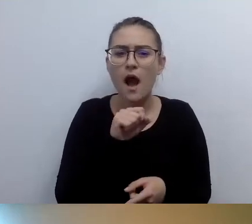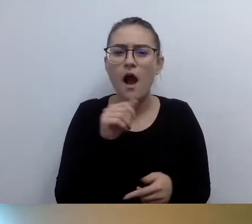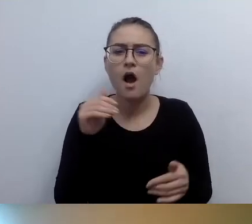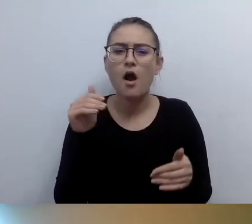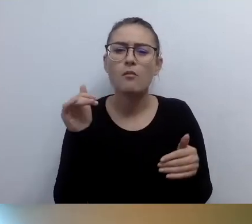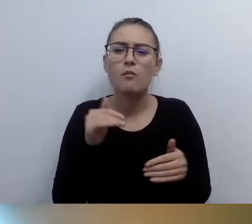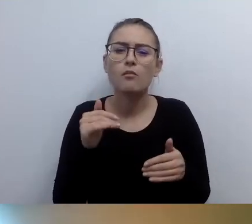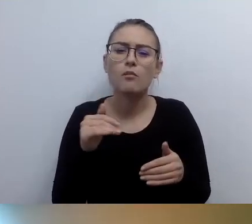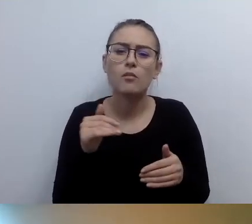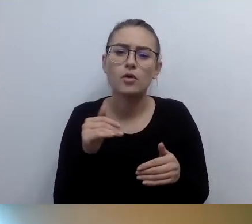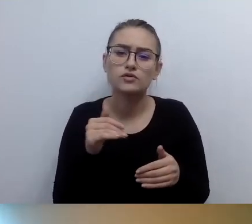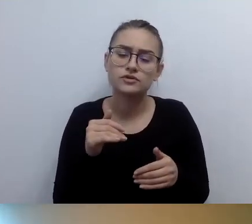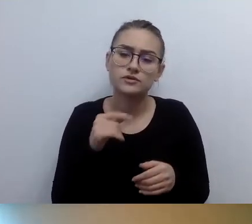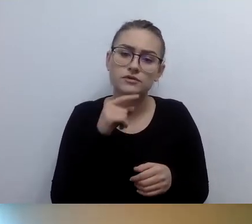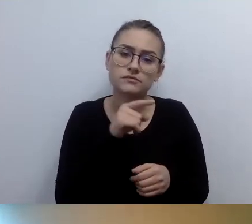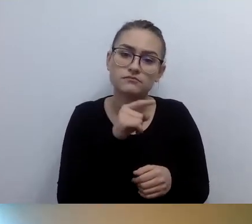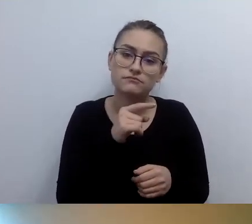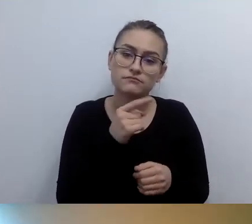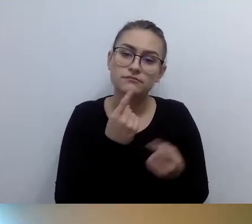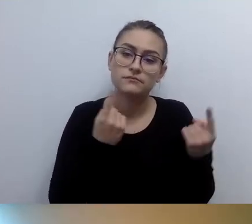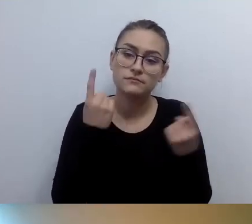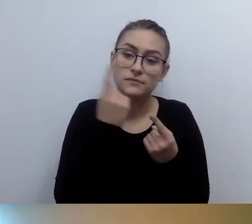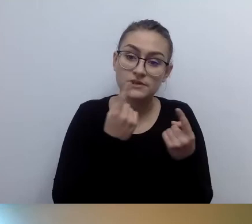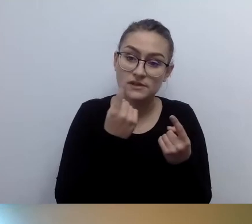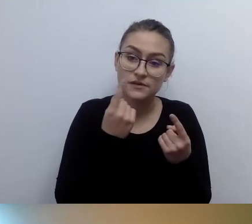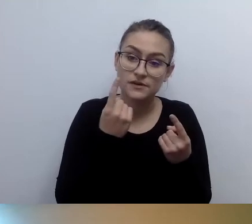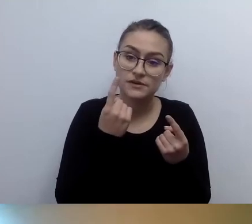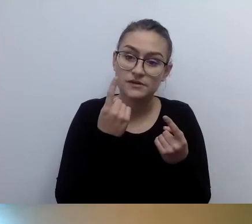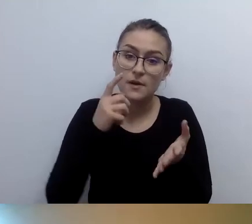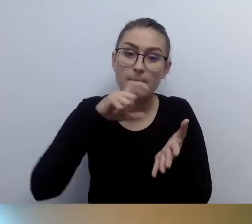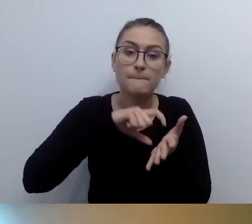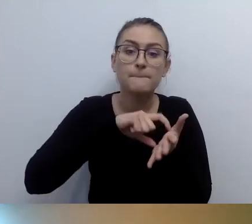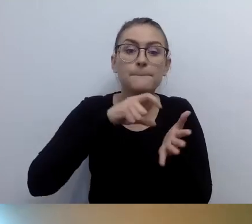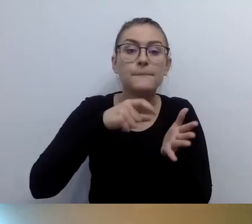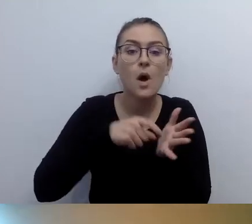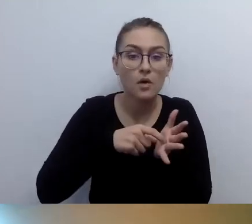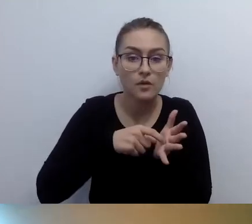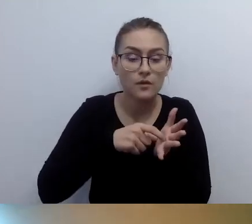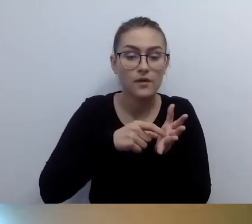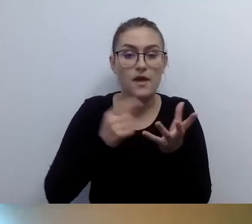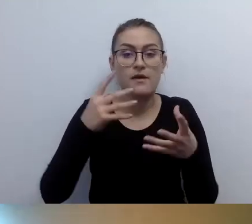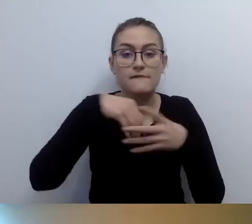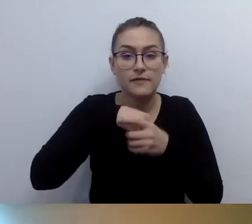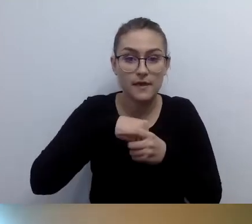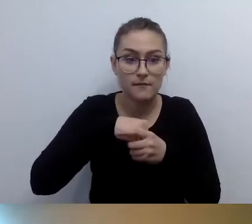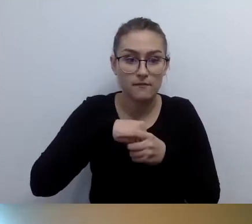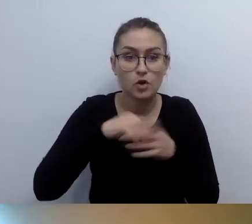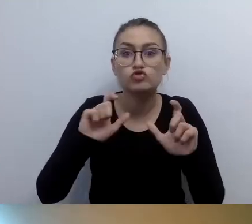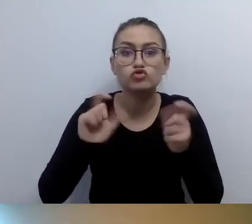że powinniśmy w brajlu napisać, co się znajduje w tym pokoju. Nie jak wygląda ten pokój, tylko co tam się znajduje.